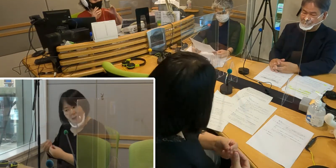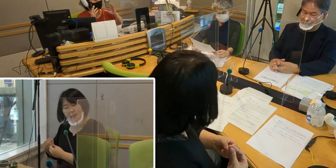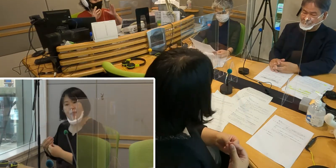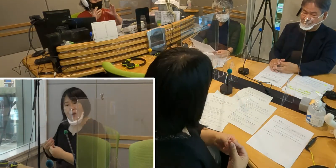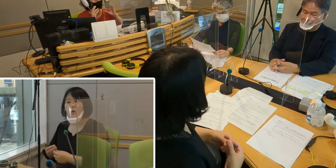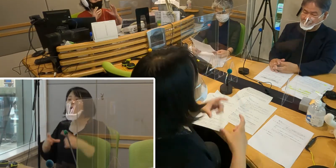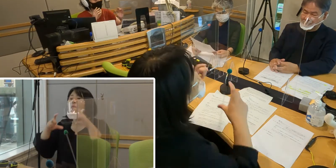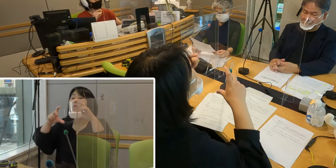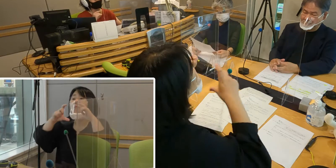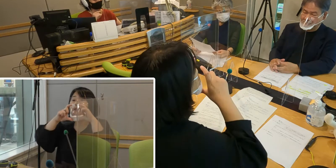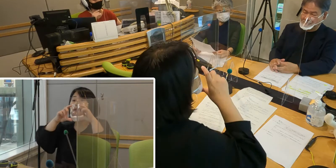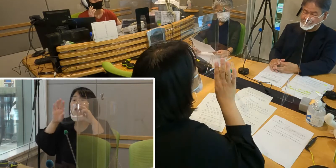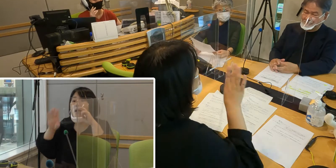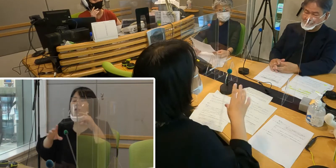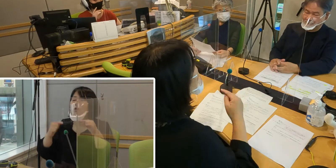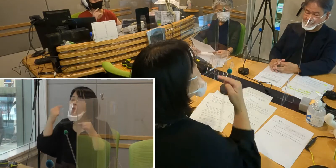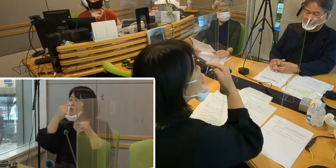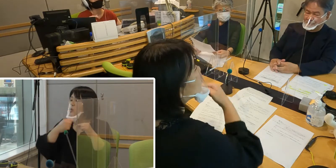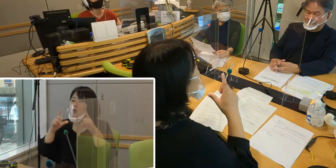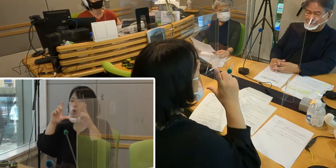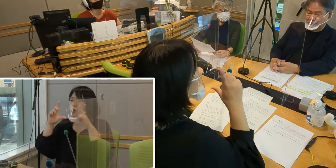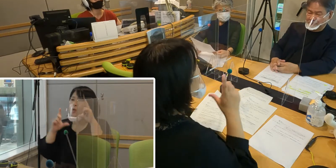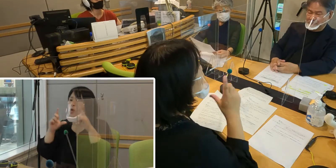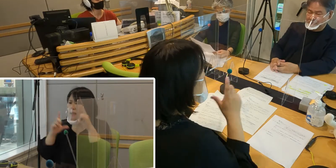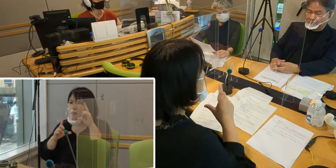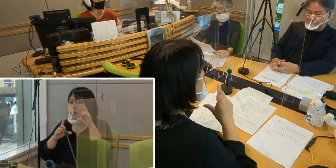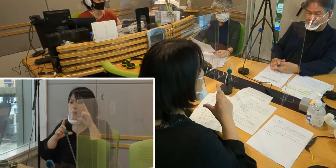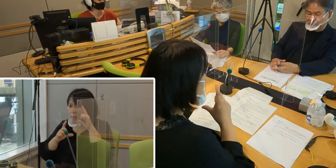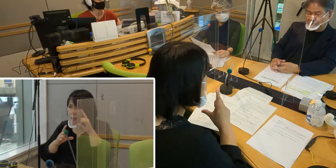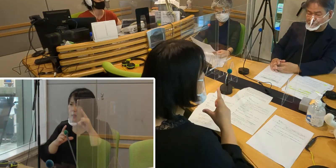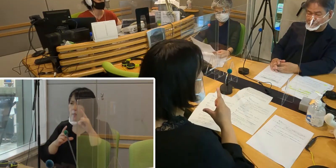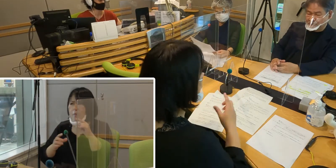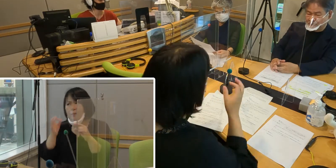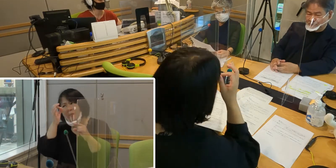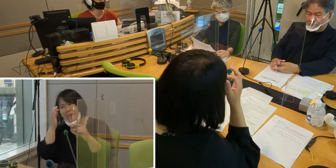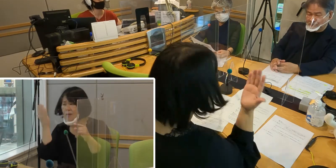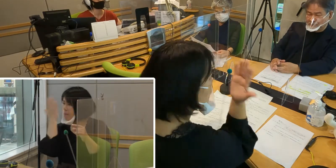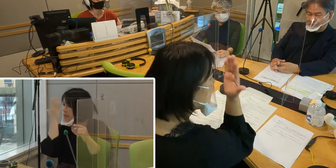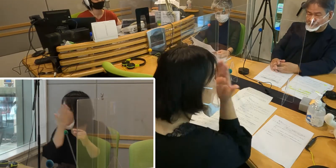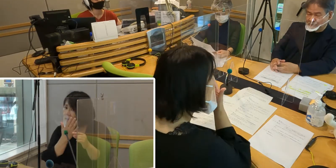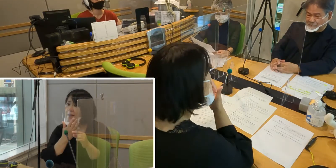口の動きを読み取るって言うのが 非常に難しくなっているということで